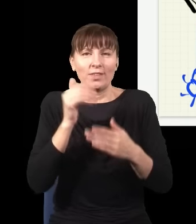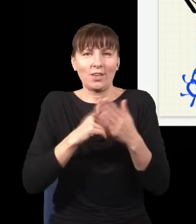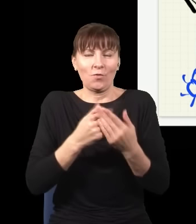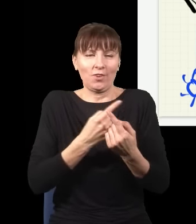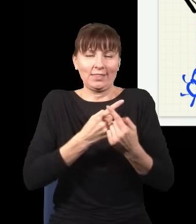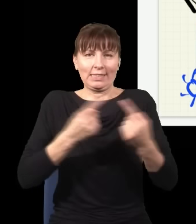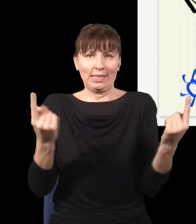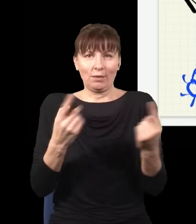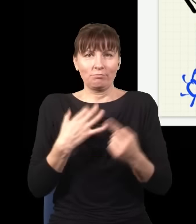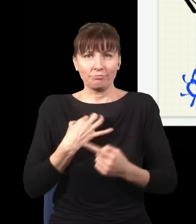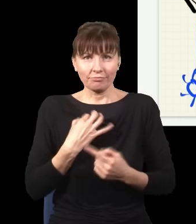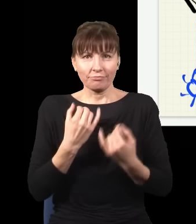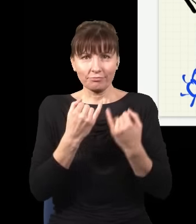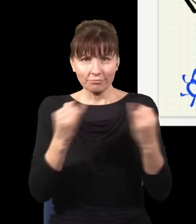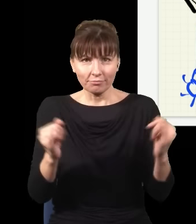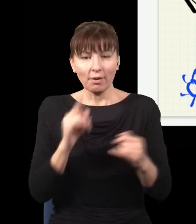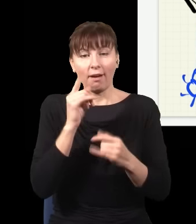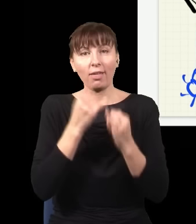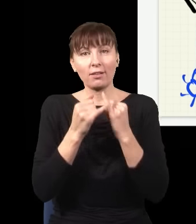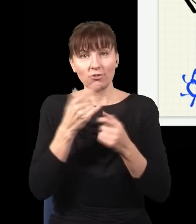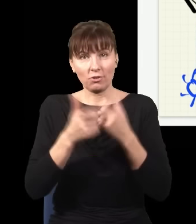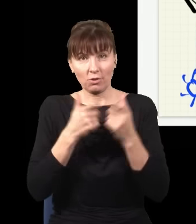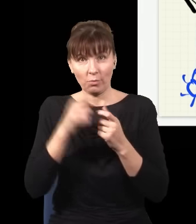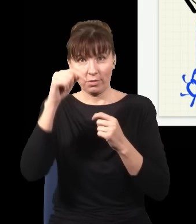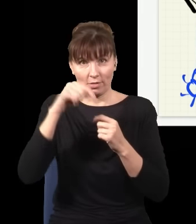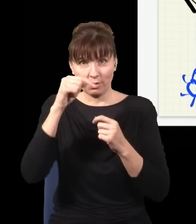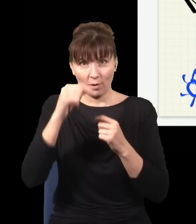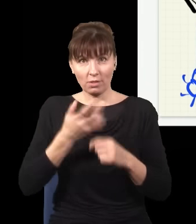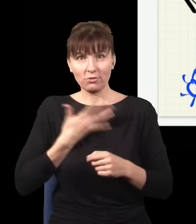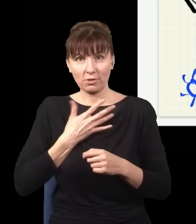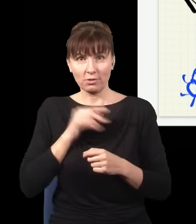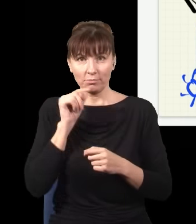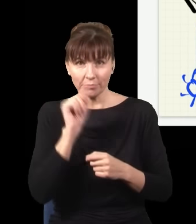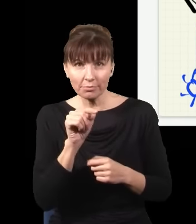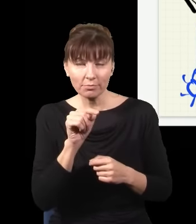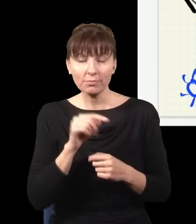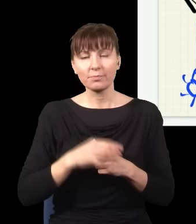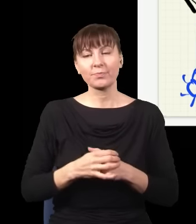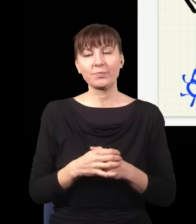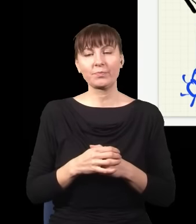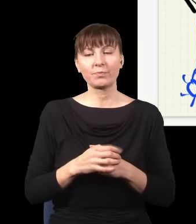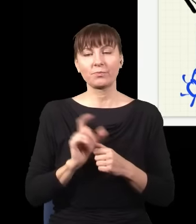A co się stanie, jak kliknie ten dolny detektor, np. ten? Zabierzmy ten obraz z ekranu.